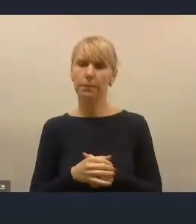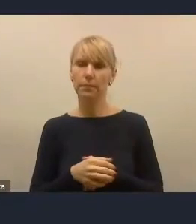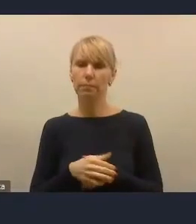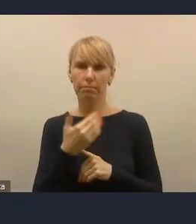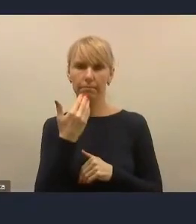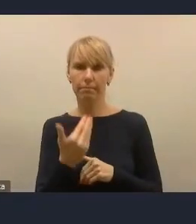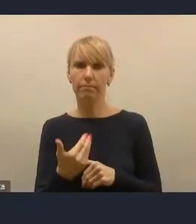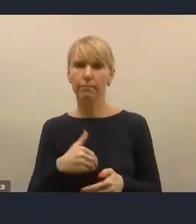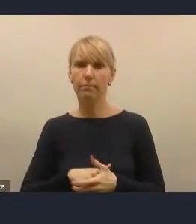Dziękuję, panie doktorze.